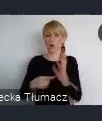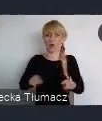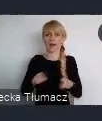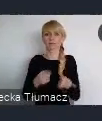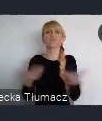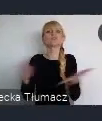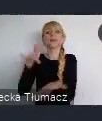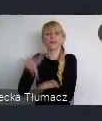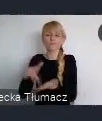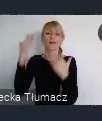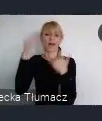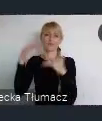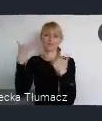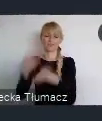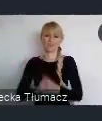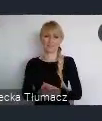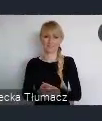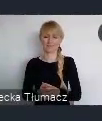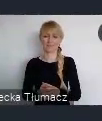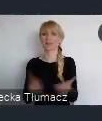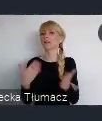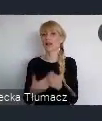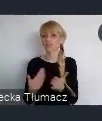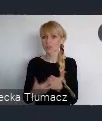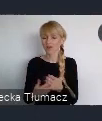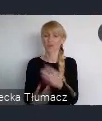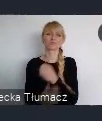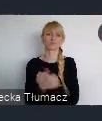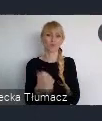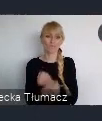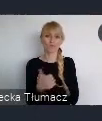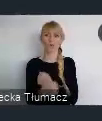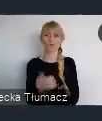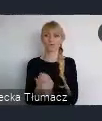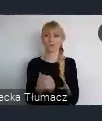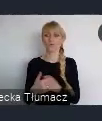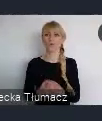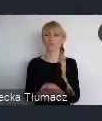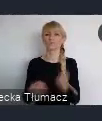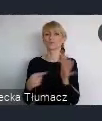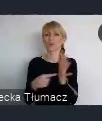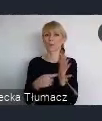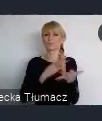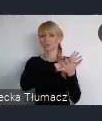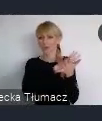A właśnie dlatego, co powiedziałem wcześniej, czyli ze względu na te wyraźne przemiany i może trochę wzorcowe